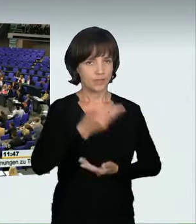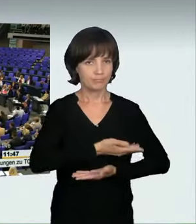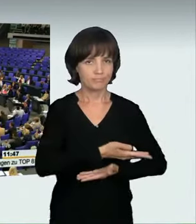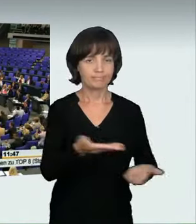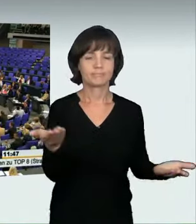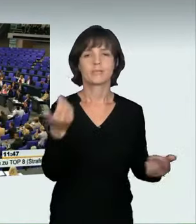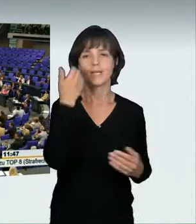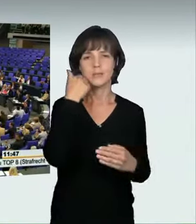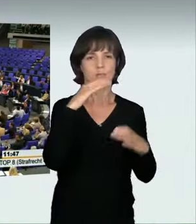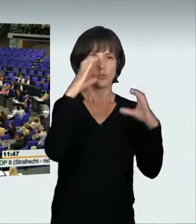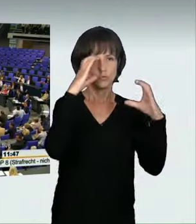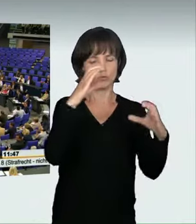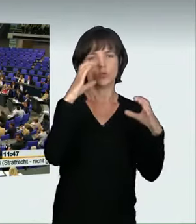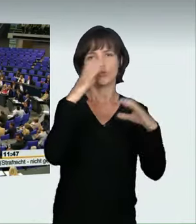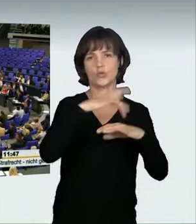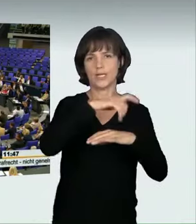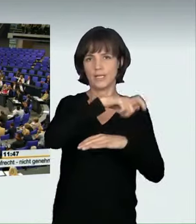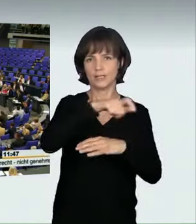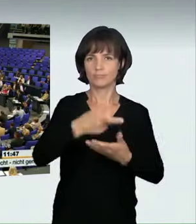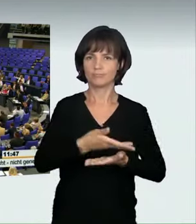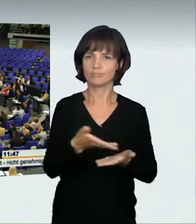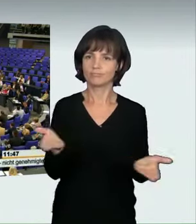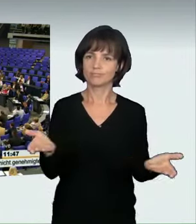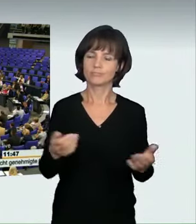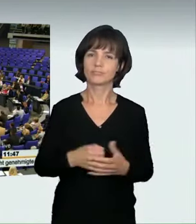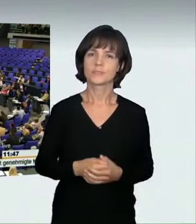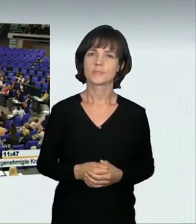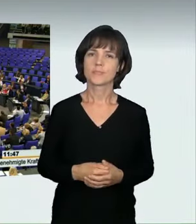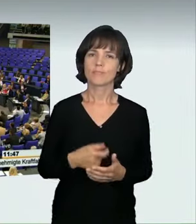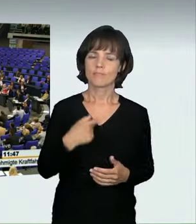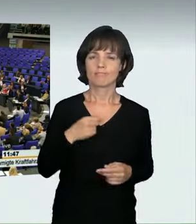Liebe Zuschauerinnen und Zuschauer! Ich bin froh, dass wir uns